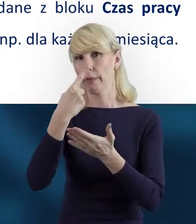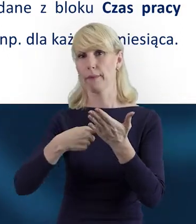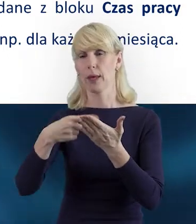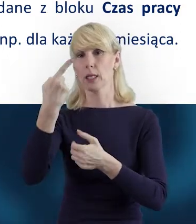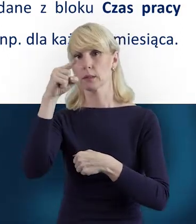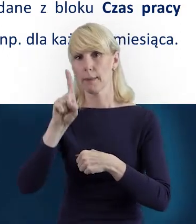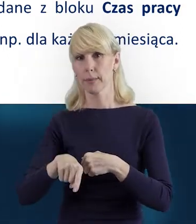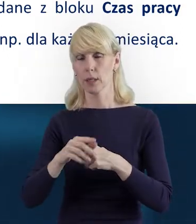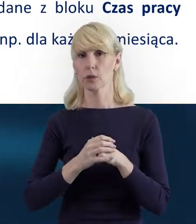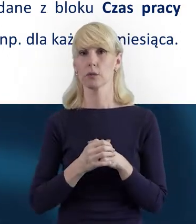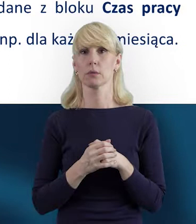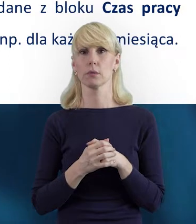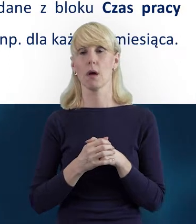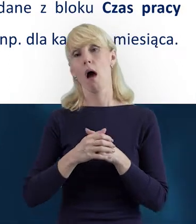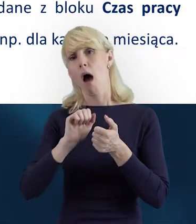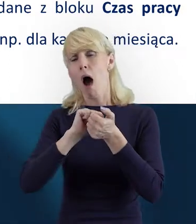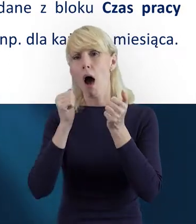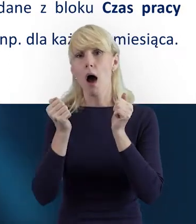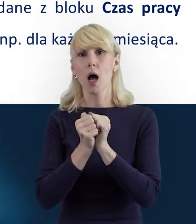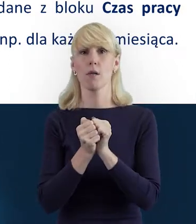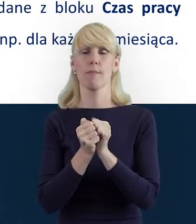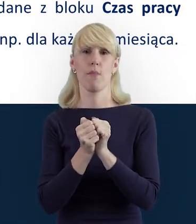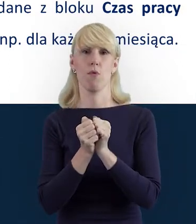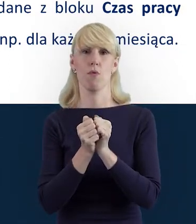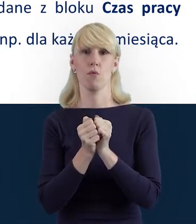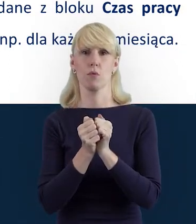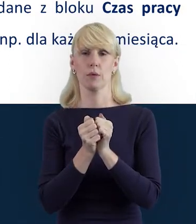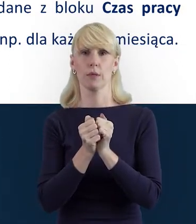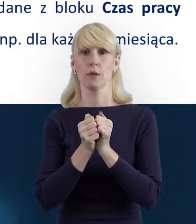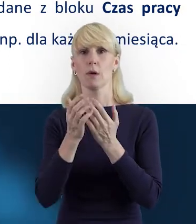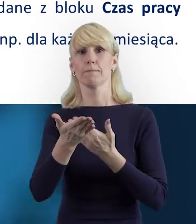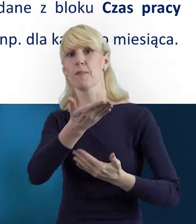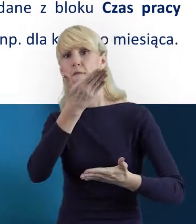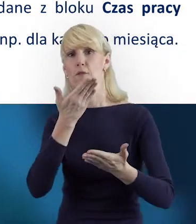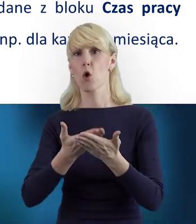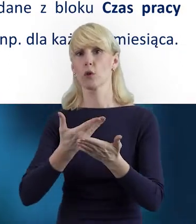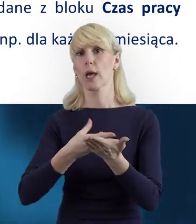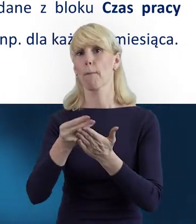czy też przy okazji przesyłania wniosku o płatność.